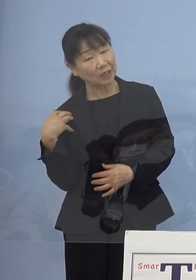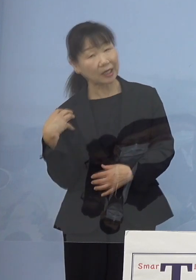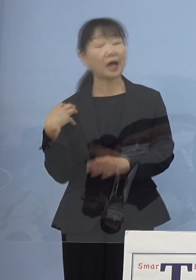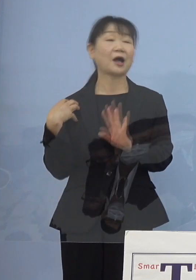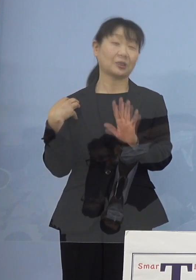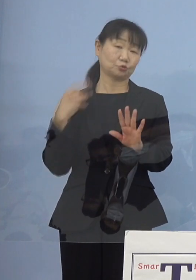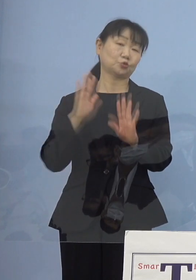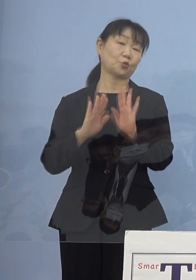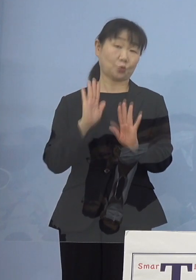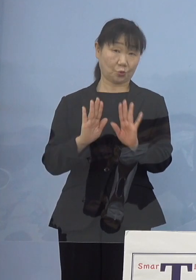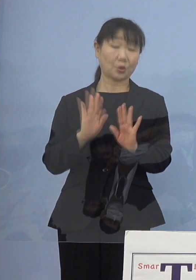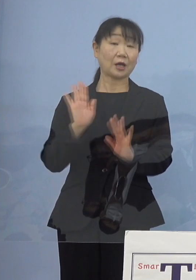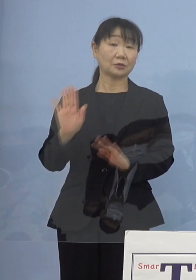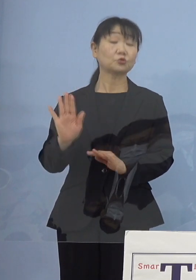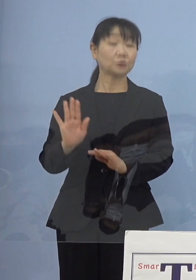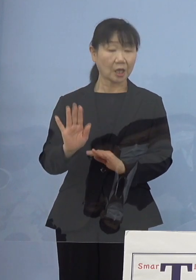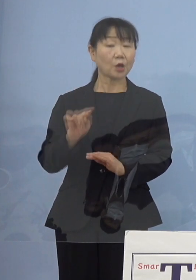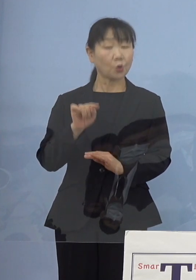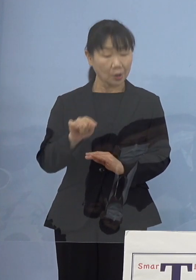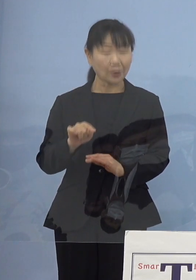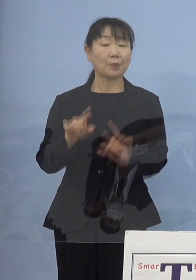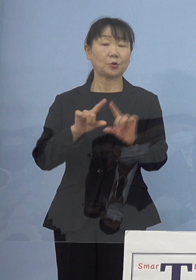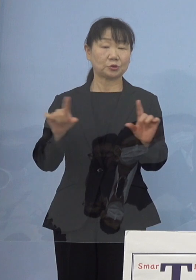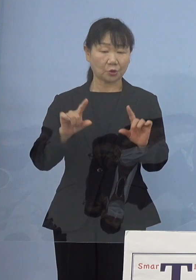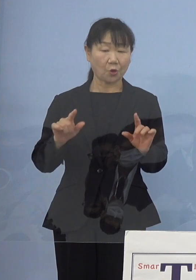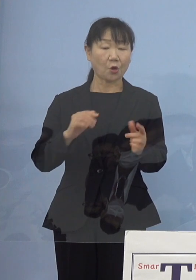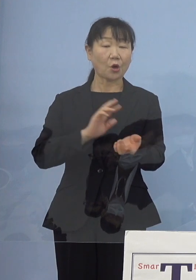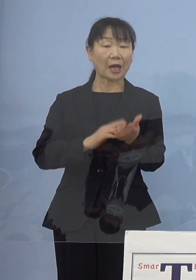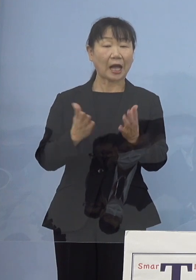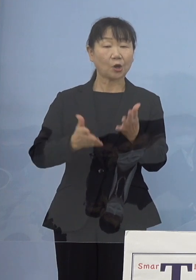こうした点についてはもちろん 看護協会の皆さん方